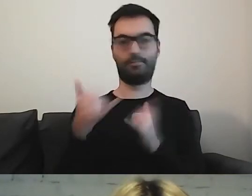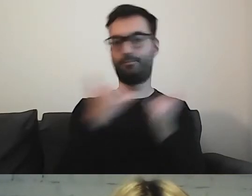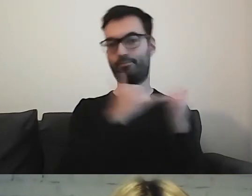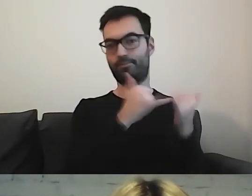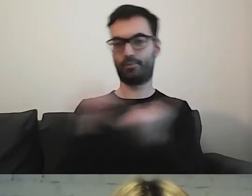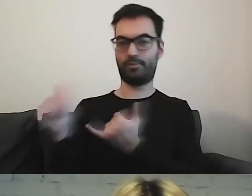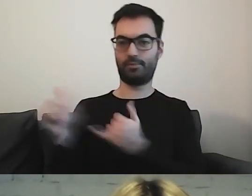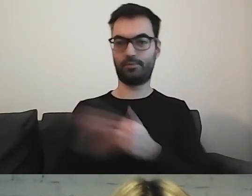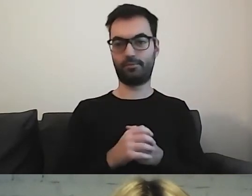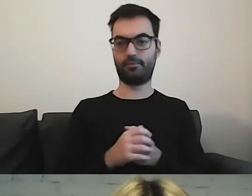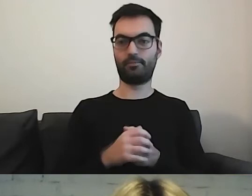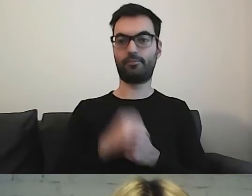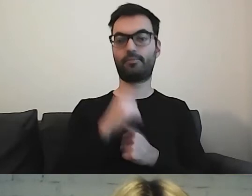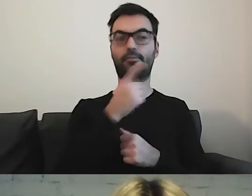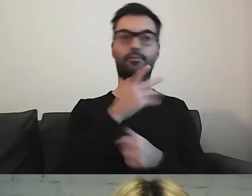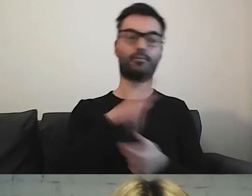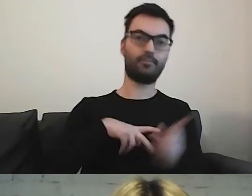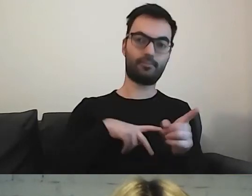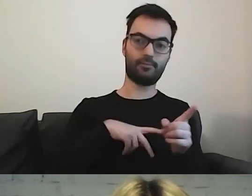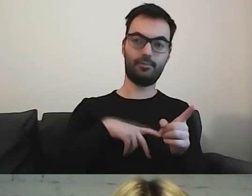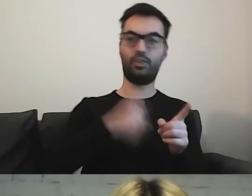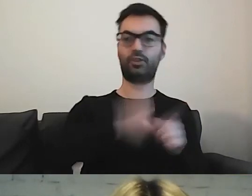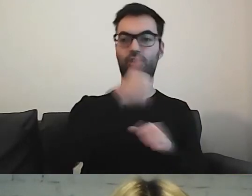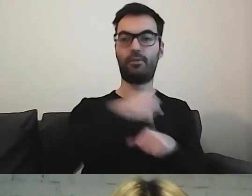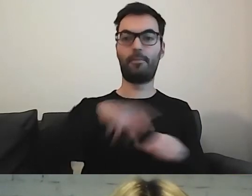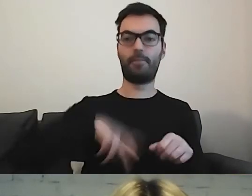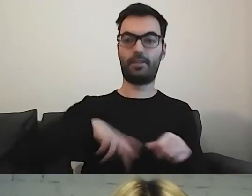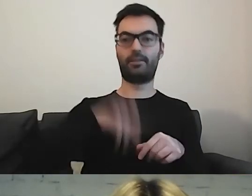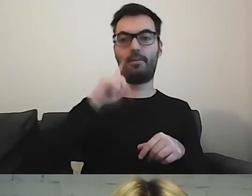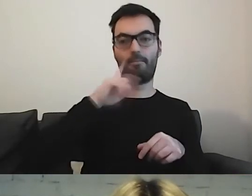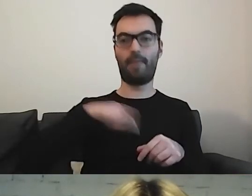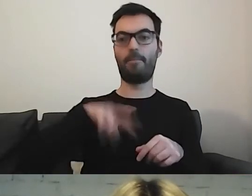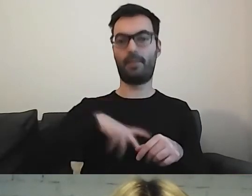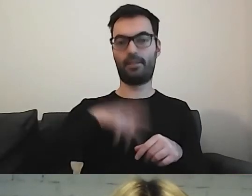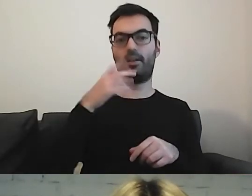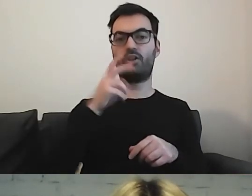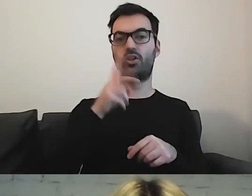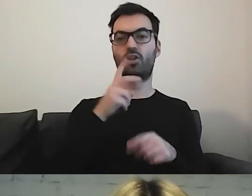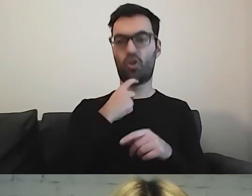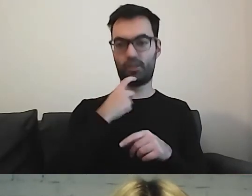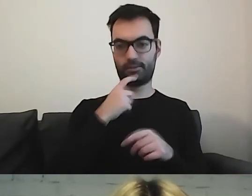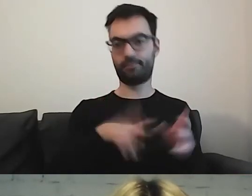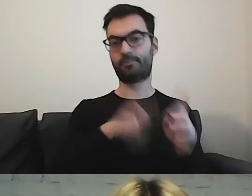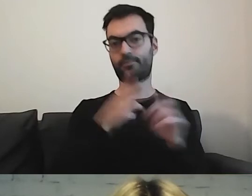W jednym ministerstwie jest napisane: „szefem ministerstwa jest pan minister Tadeusz Kościński”, a w drugim mamy: